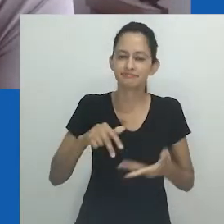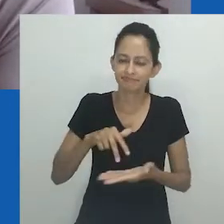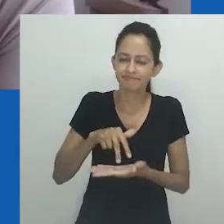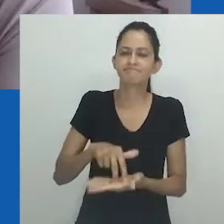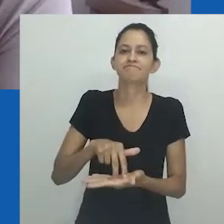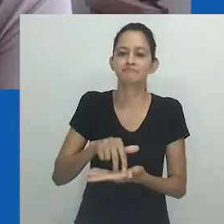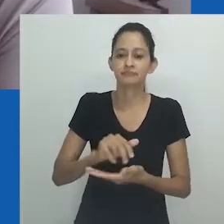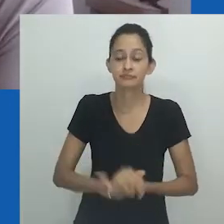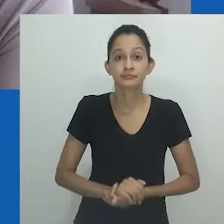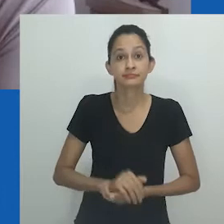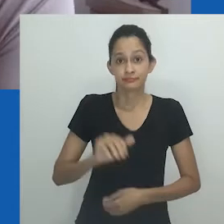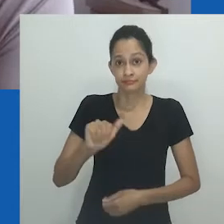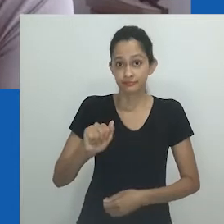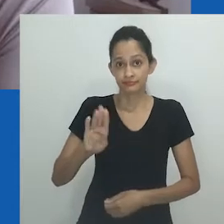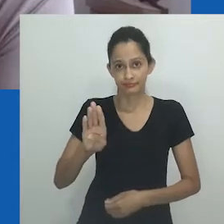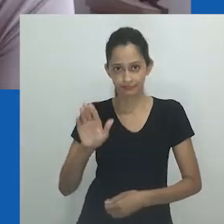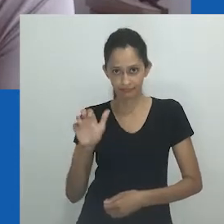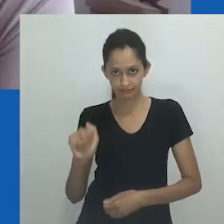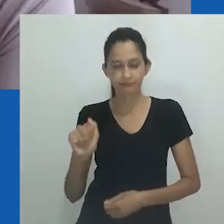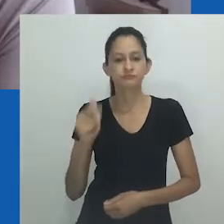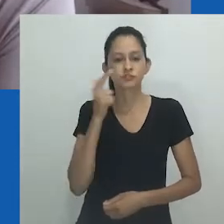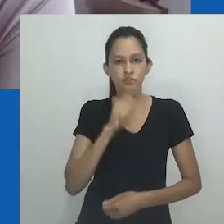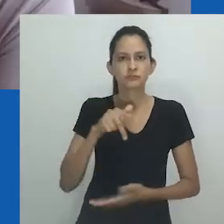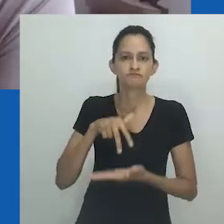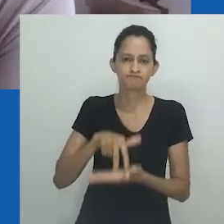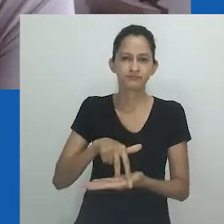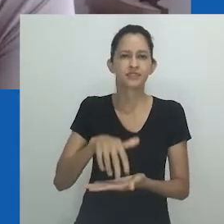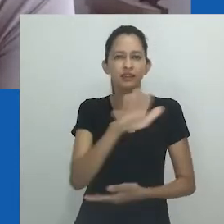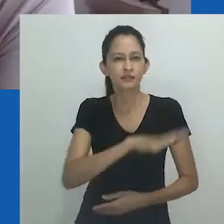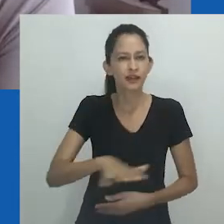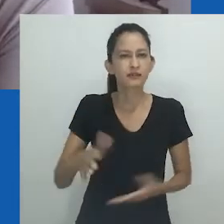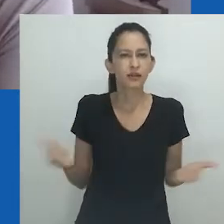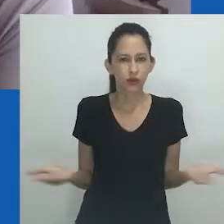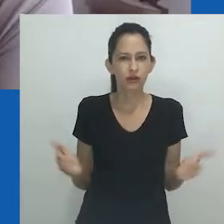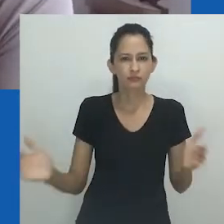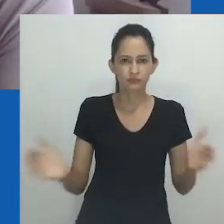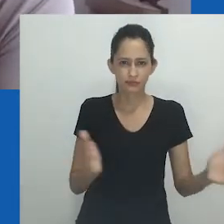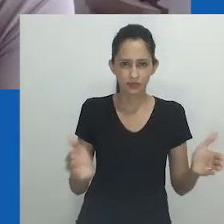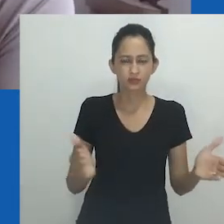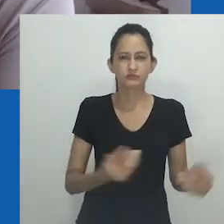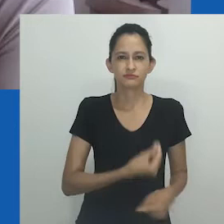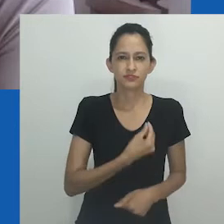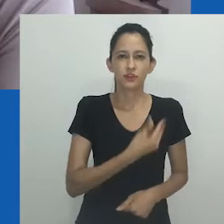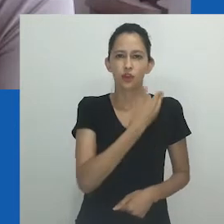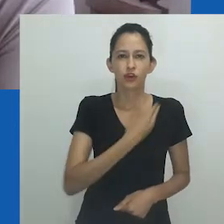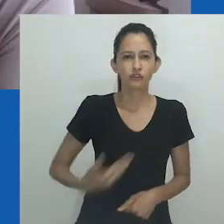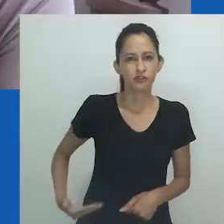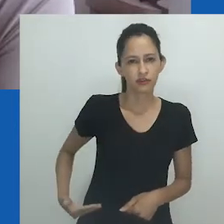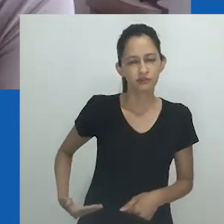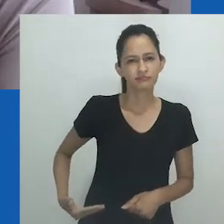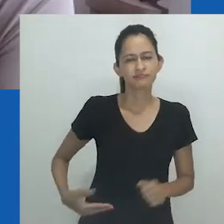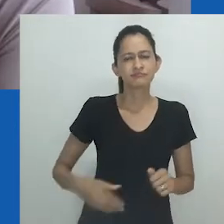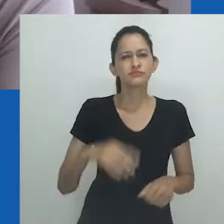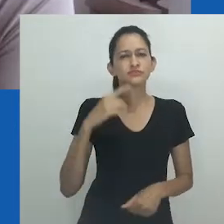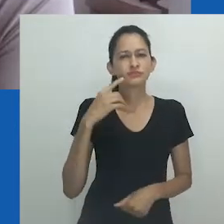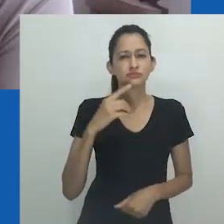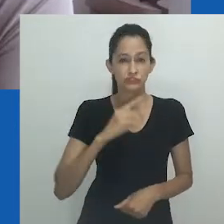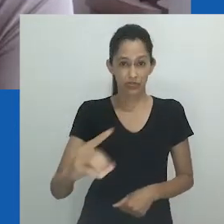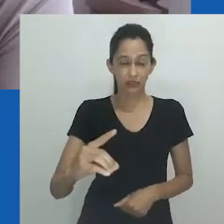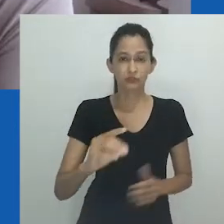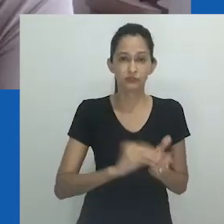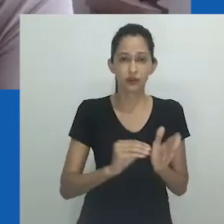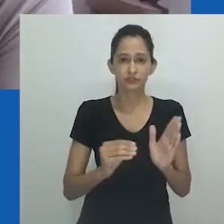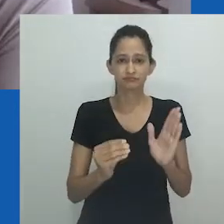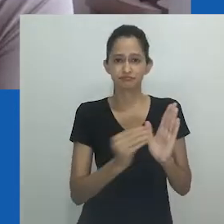A ABA assume posições políticas frente a um cenário governamental que desqualifica direitos estabelecidos pela Constituição